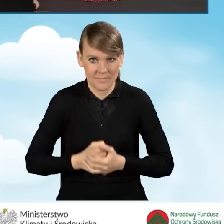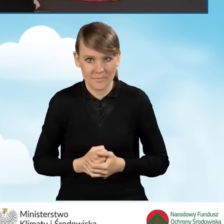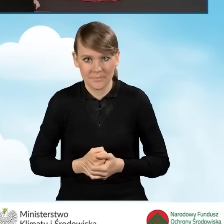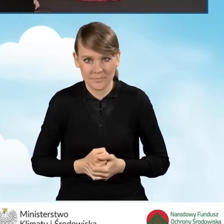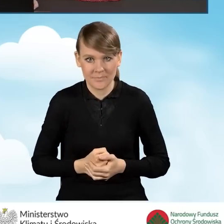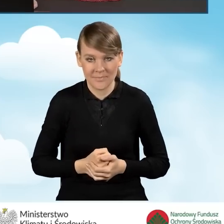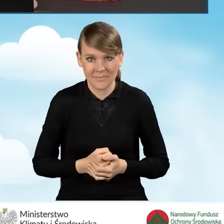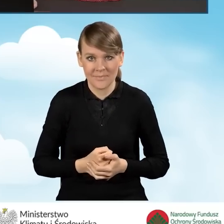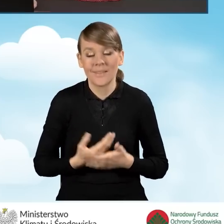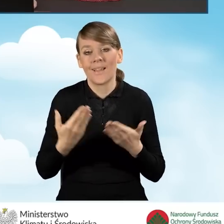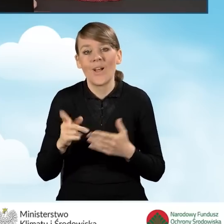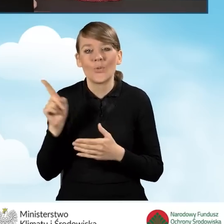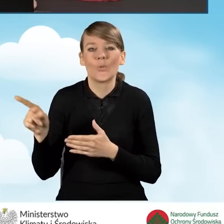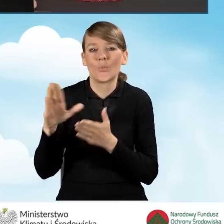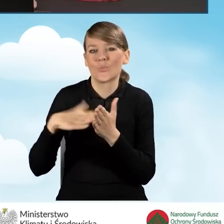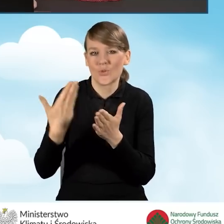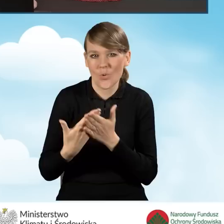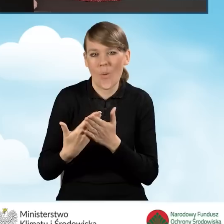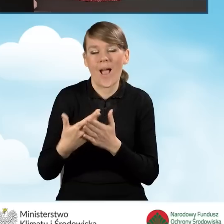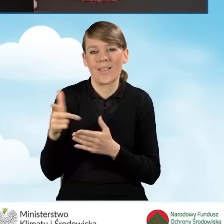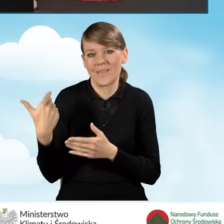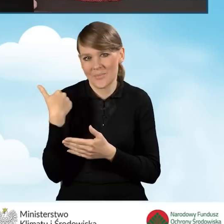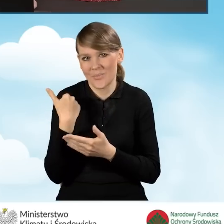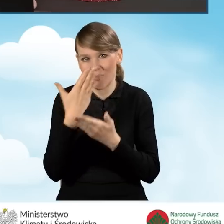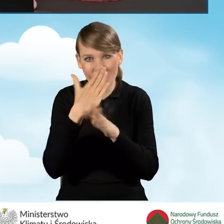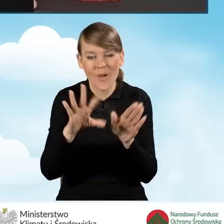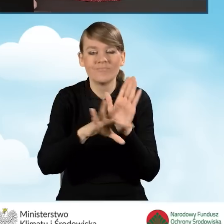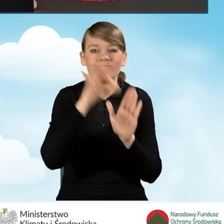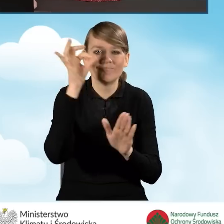W związku z tym, że nasz wniosek o dofinansowanie obejmował sekcje,